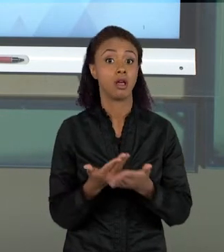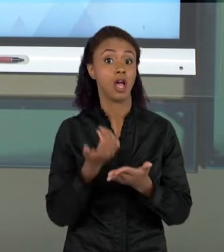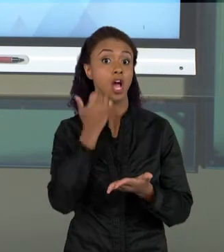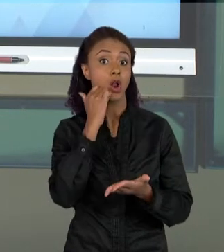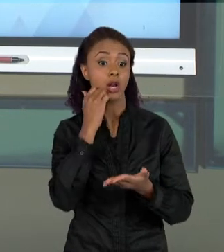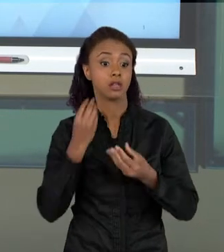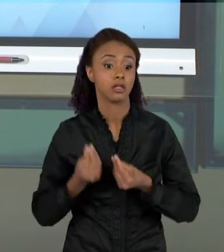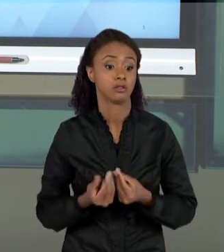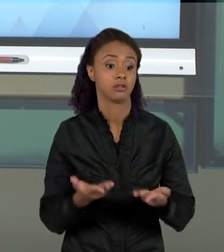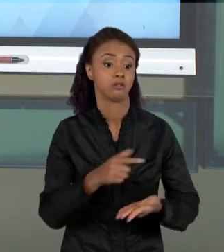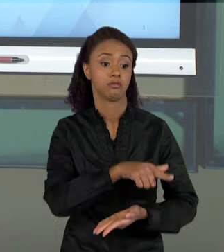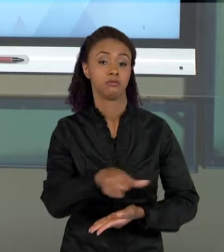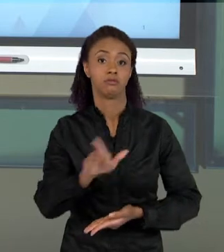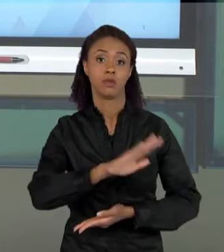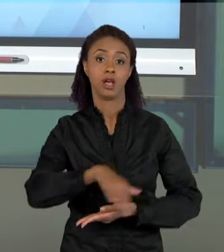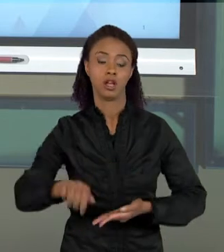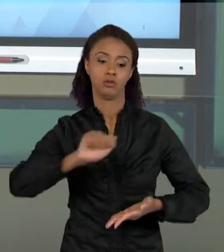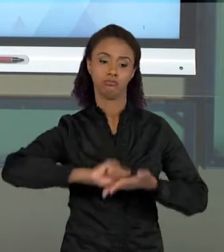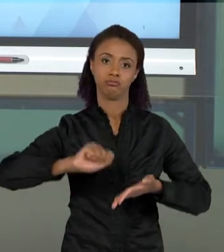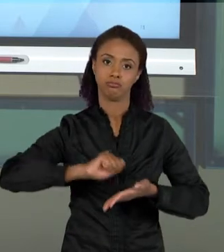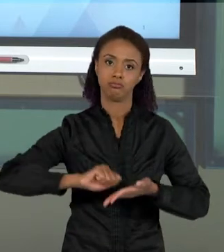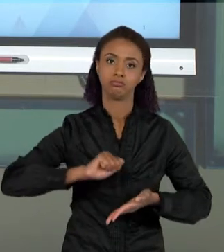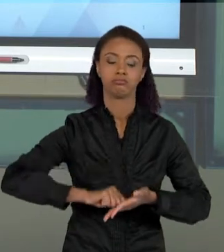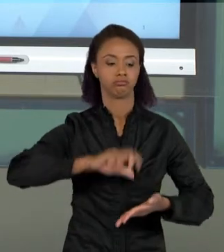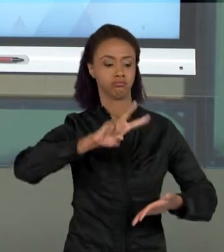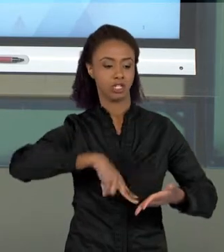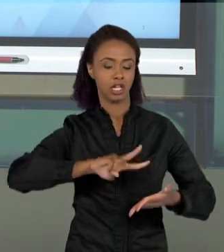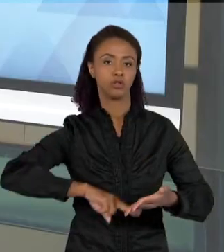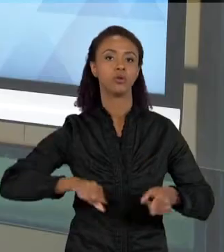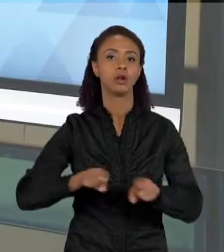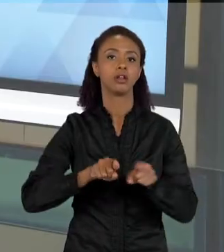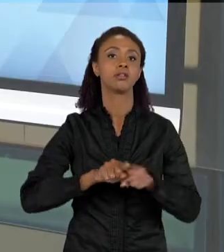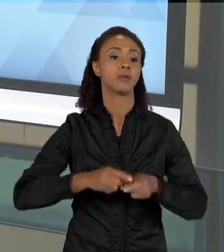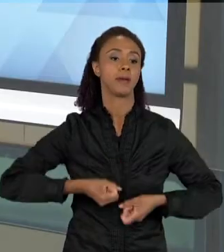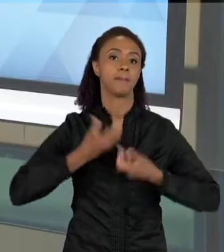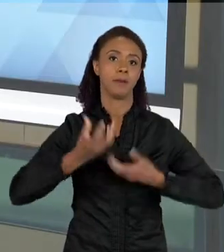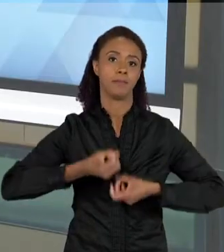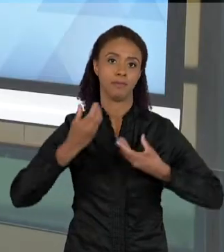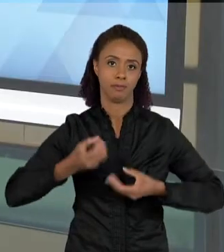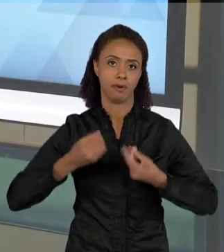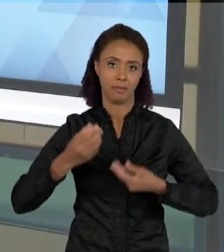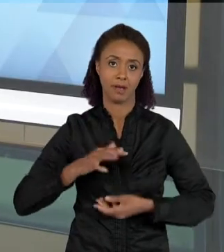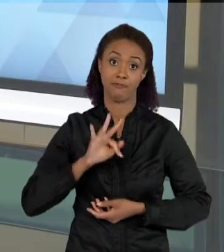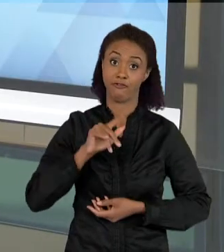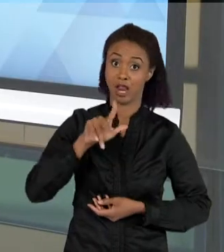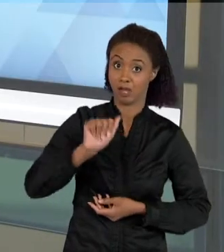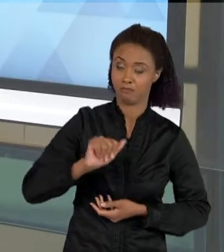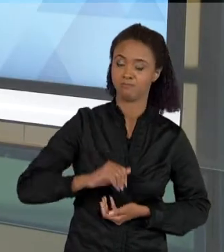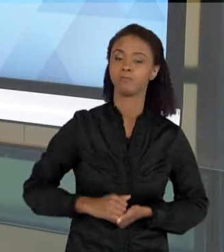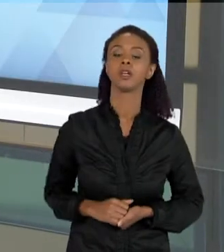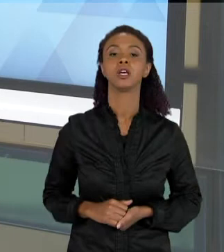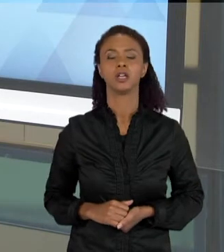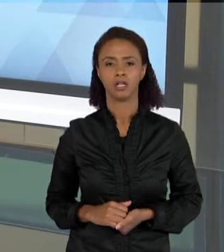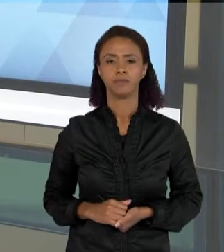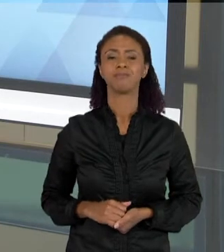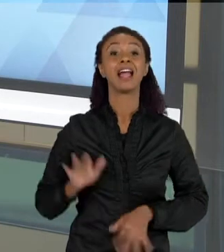DESENVOLVIMENTO DA LEITURA, DA ESCRITA E DA FALA EM SALA DE AULA. AS VEZES OS PROFESSORES PERGUNTAM PARA A GENTE: